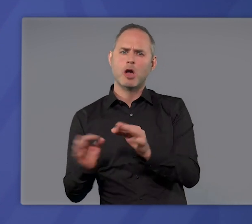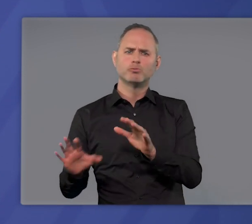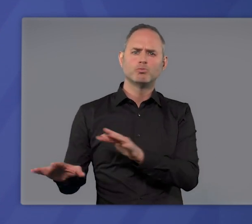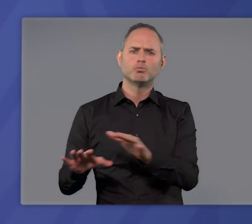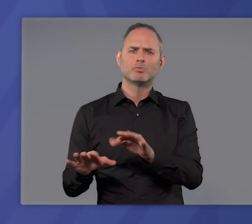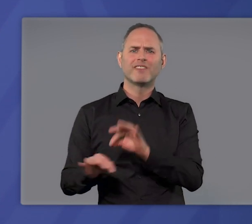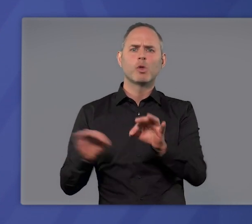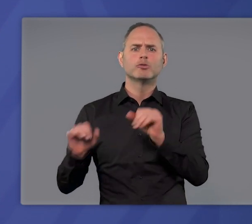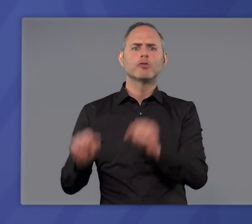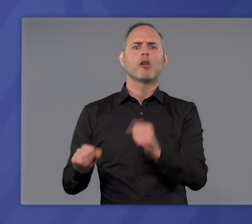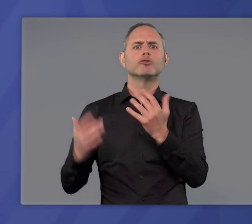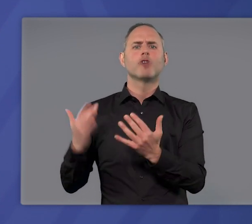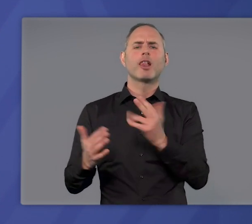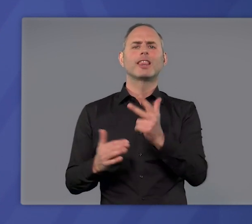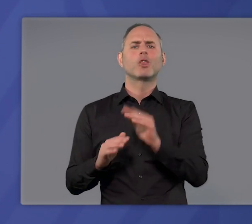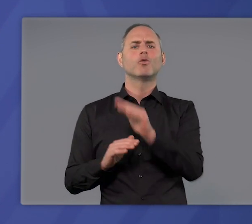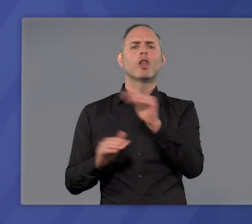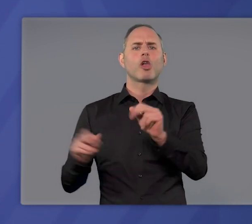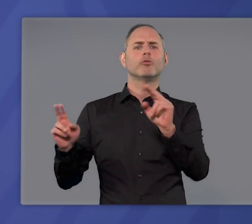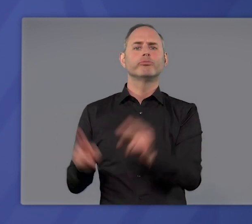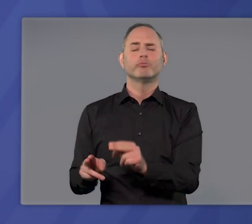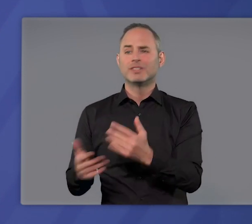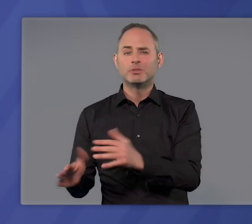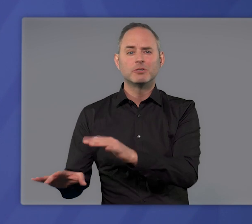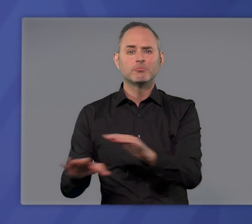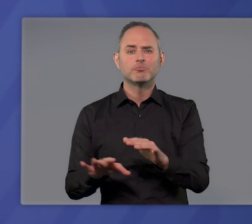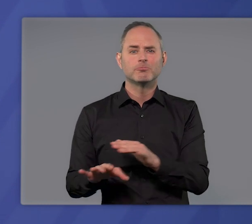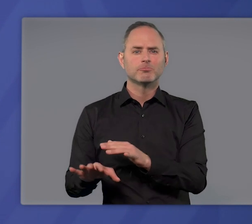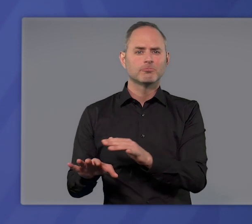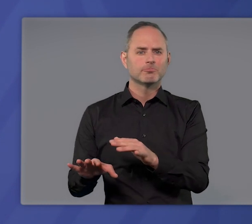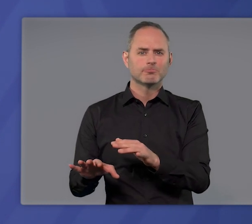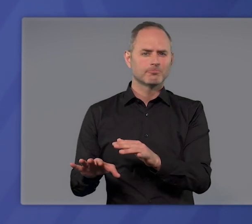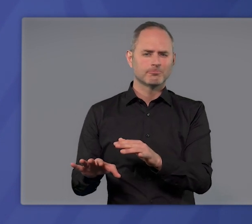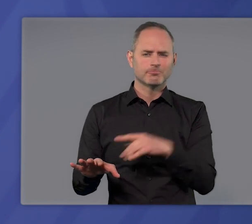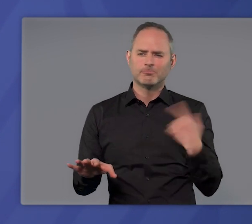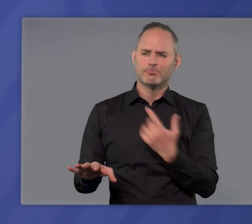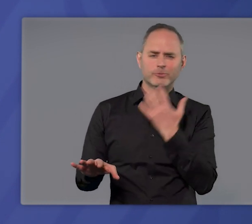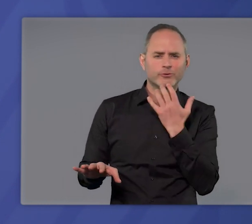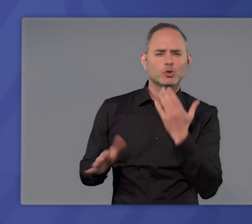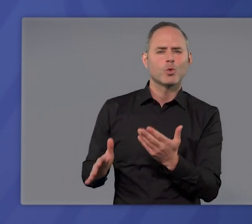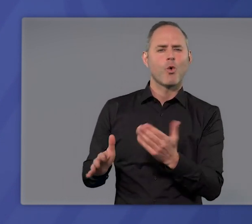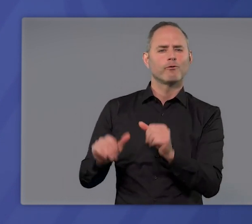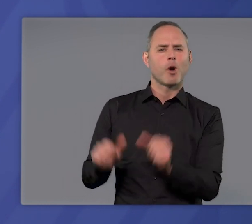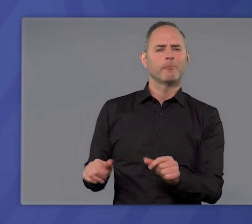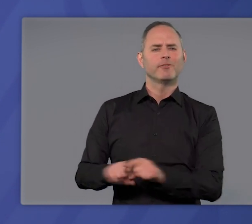um die Infektionszahlen in dieser dritten Welle wirksam zu senken? So sehr man sich wünschen würde,